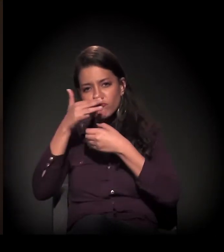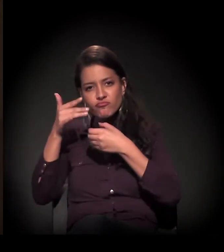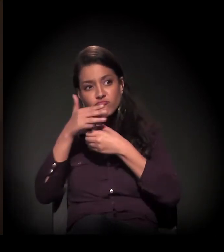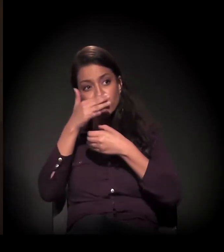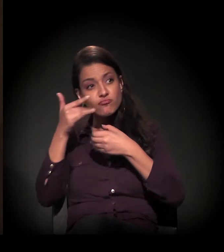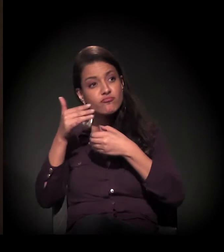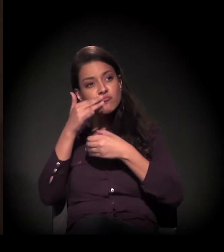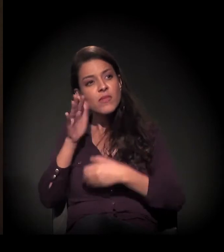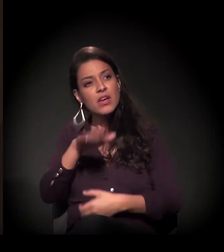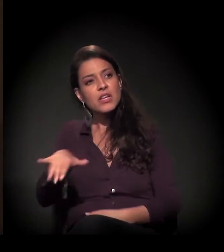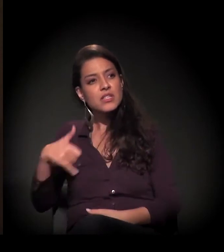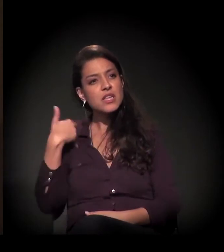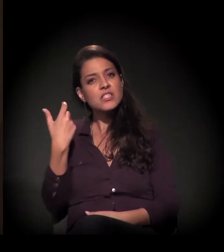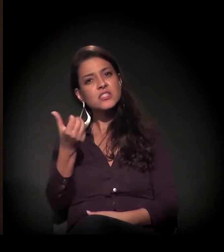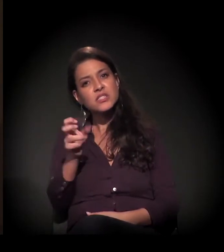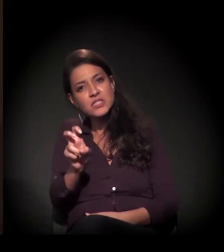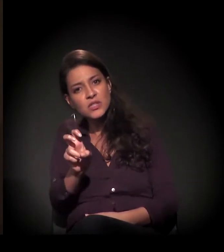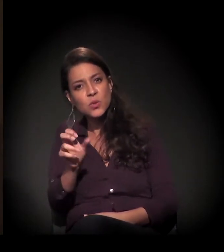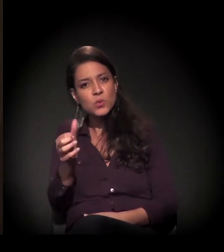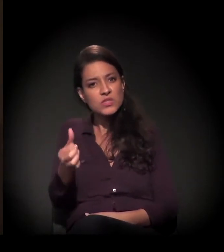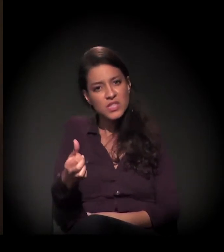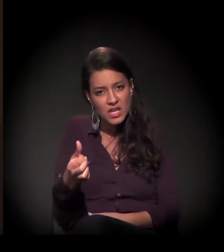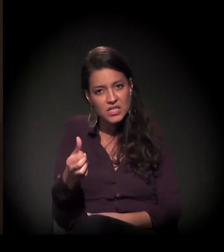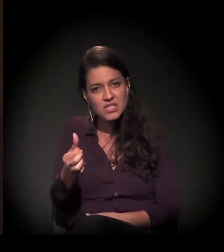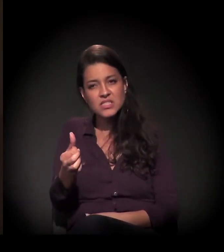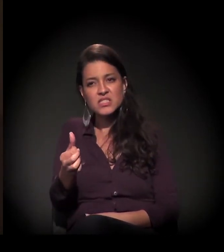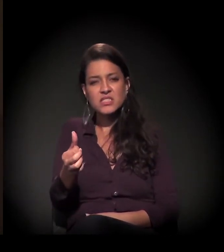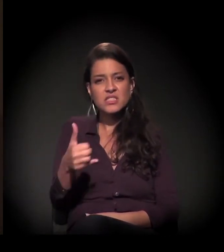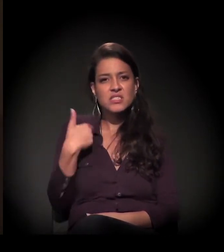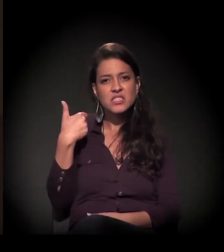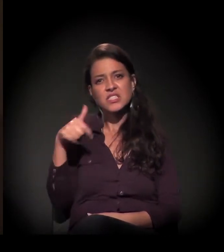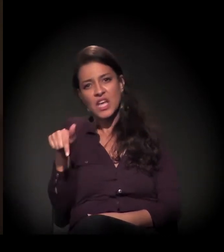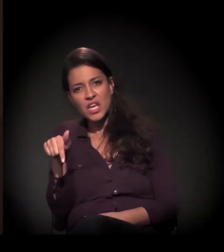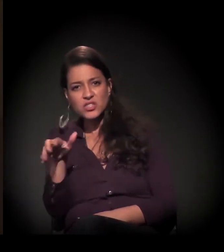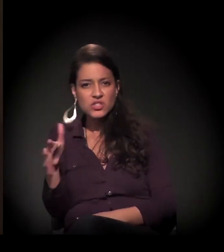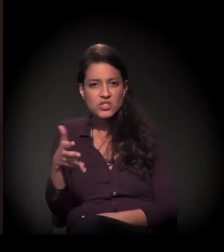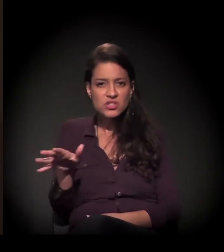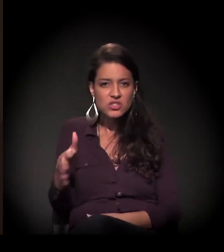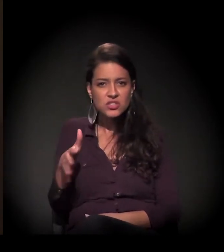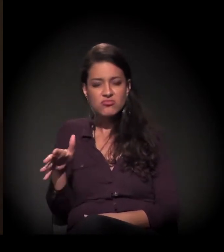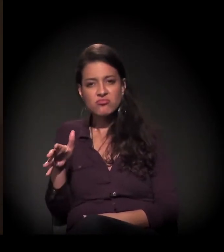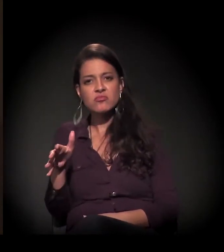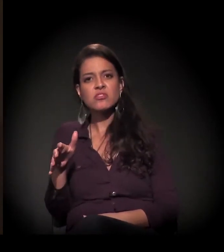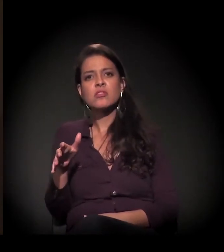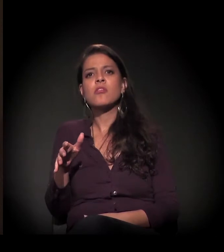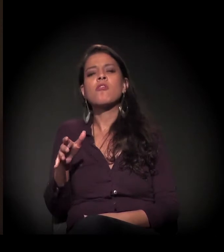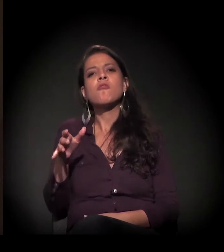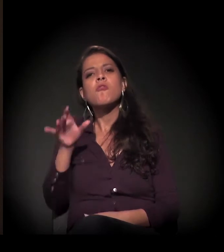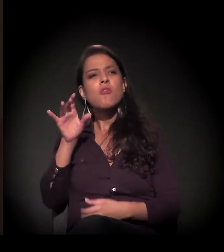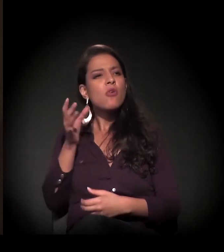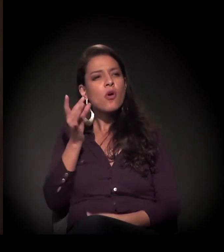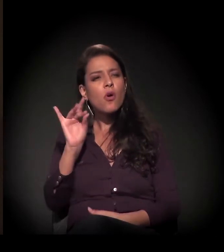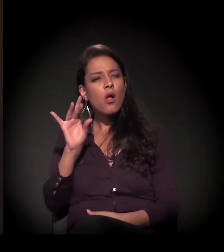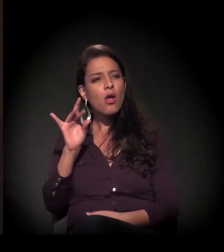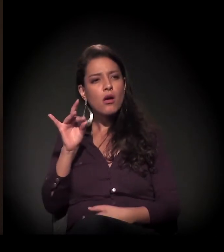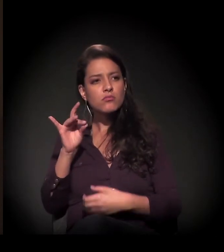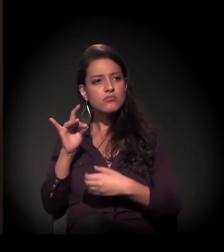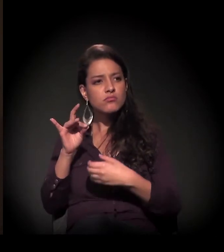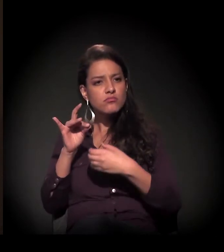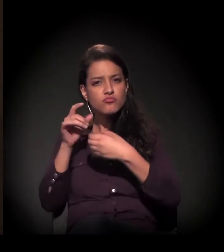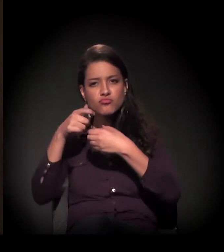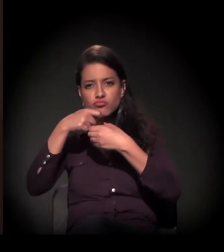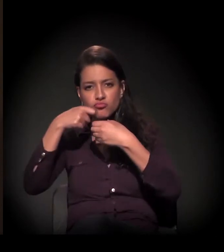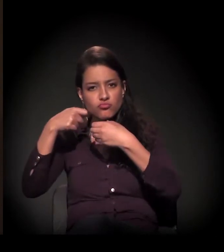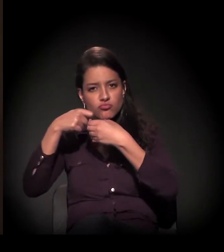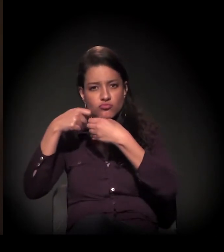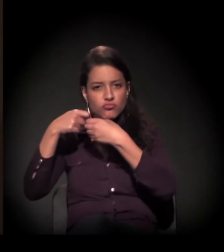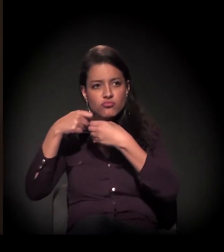via criança de 5, 6, 7 anos e ia para a adolescência cheirando cola.